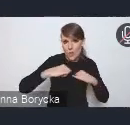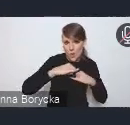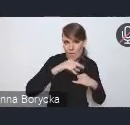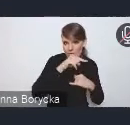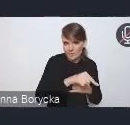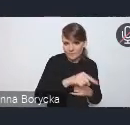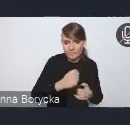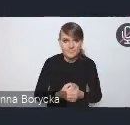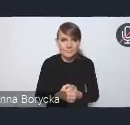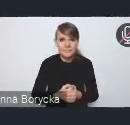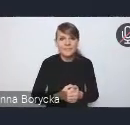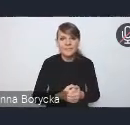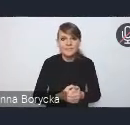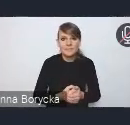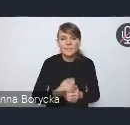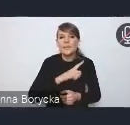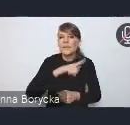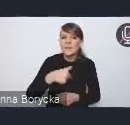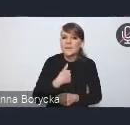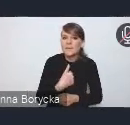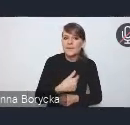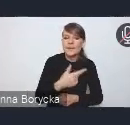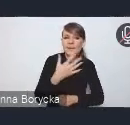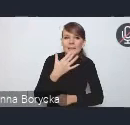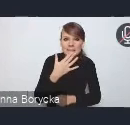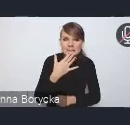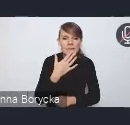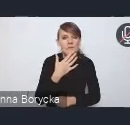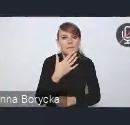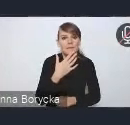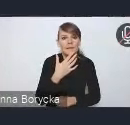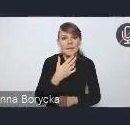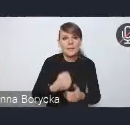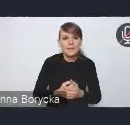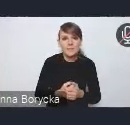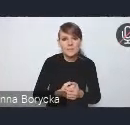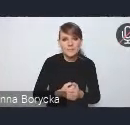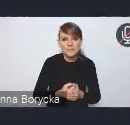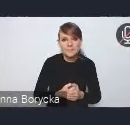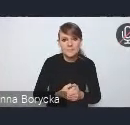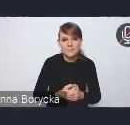Zależy nam na przełamywaniu tej silosowości